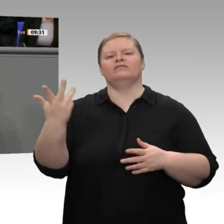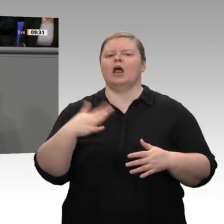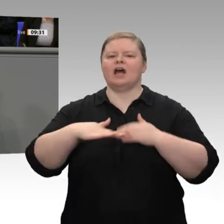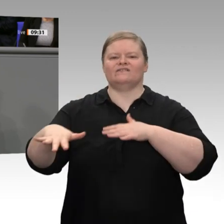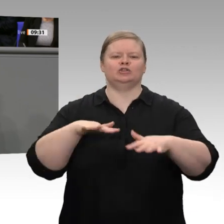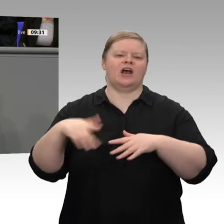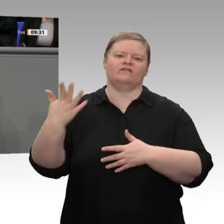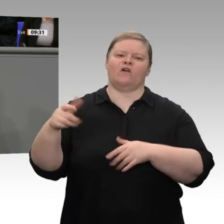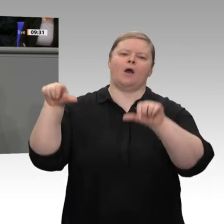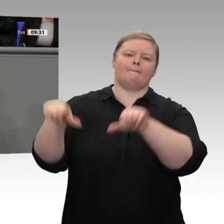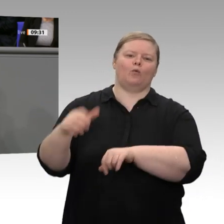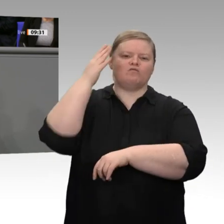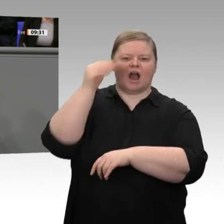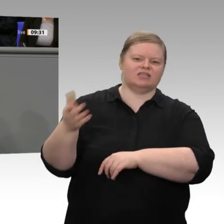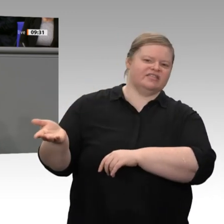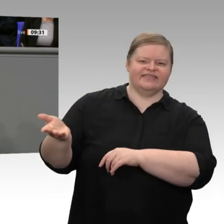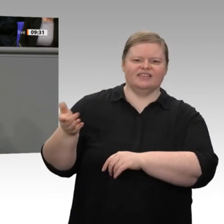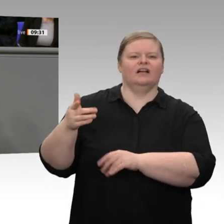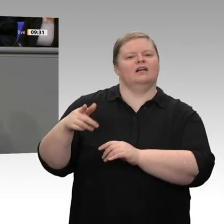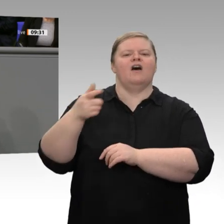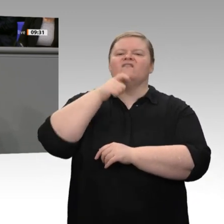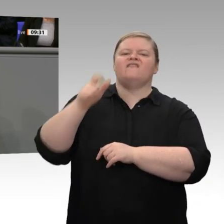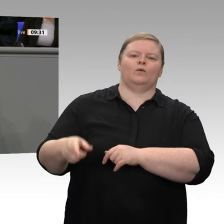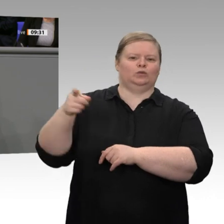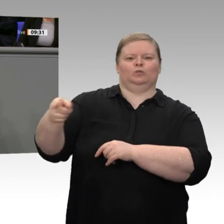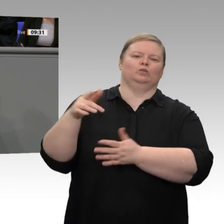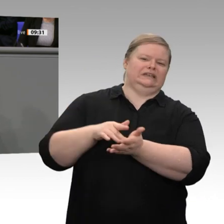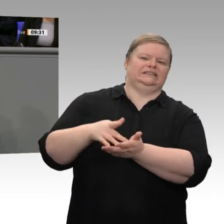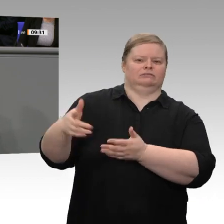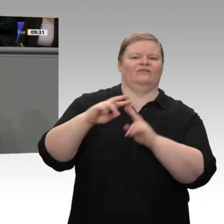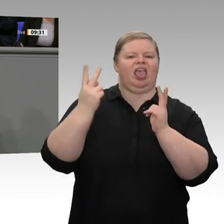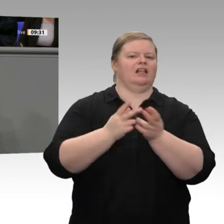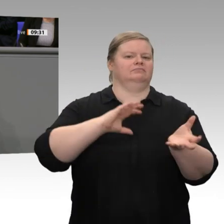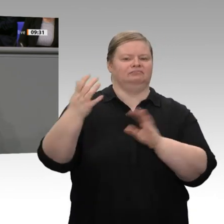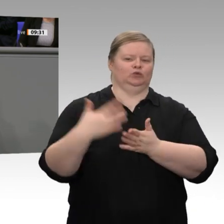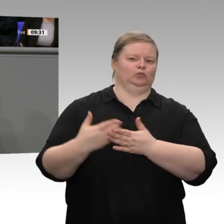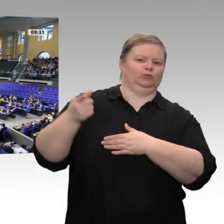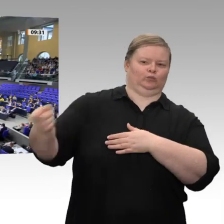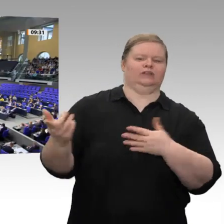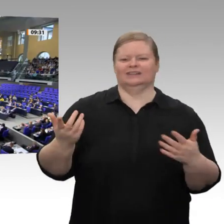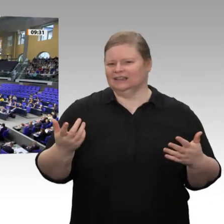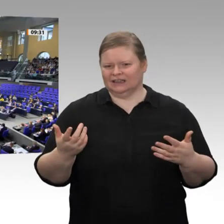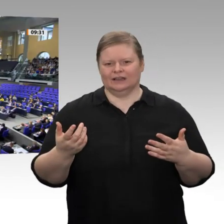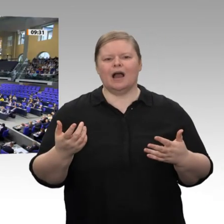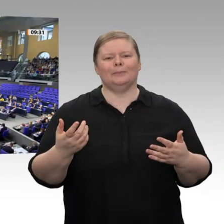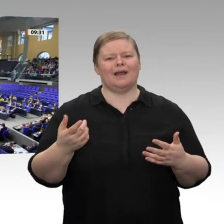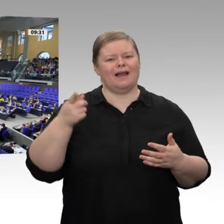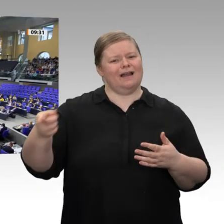Landwirte sind keine Buhmänner, sondern Landwirte sind diejenigen, die den ländlichen Raum stärken. Sie sind das Rückgrat des ländlichen Raums!